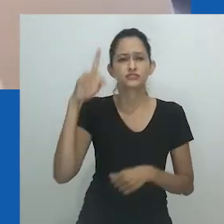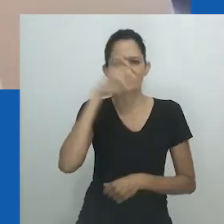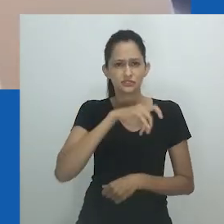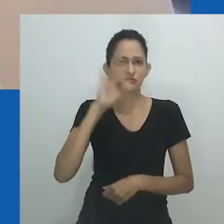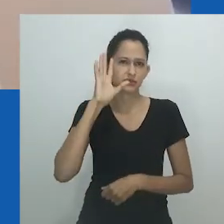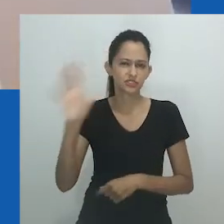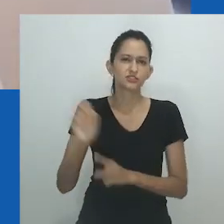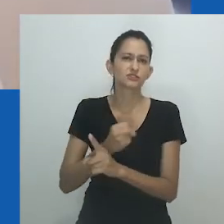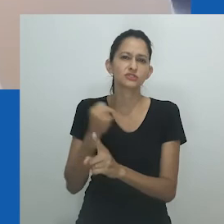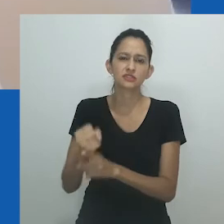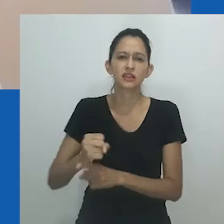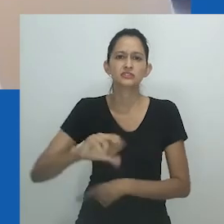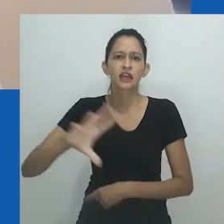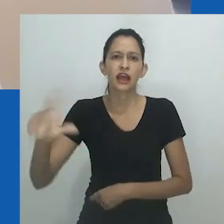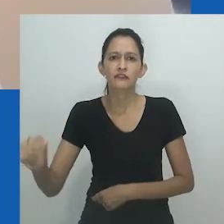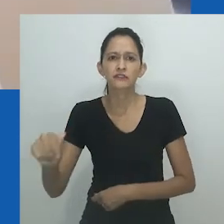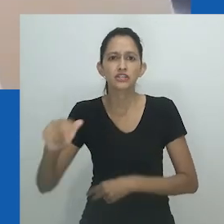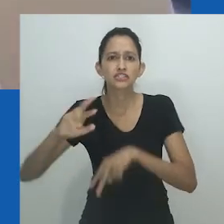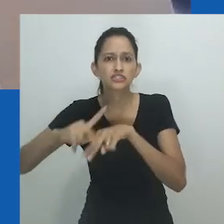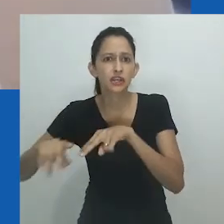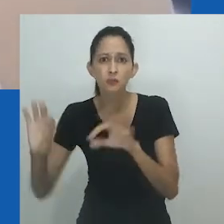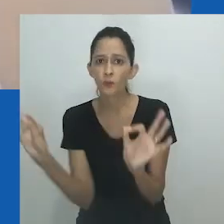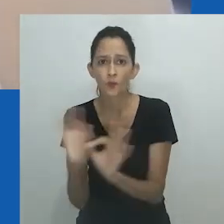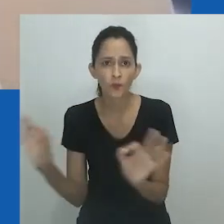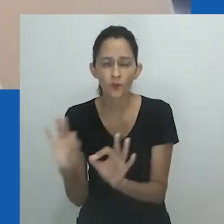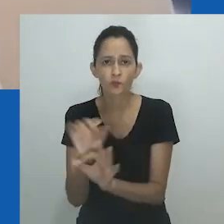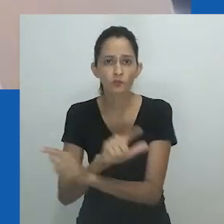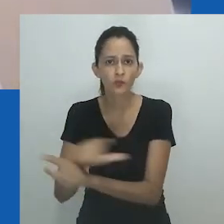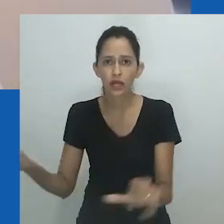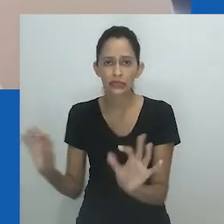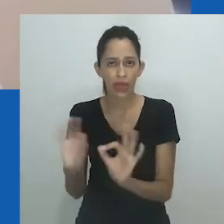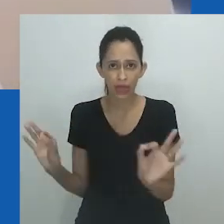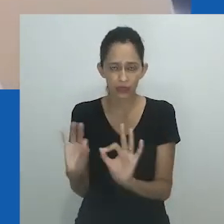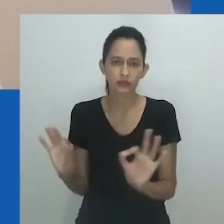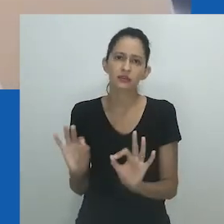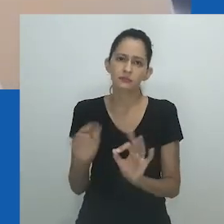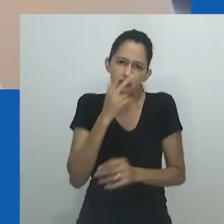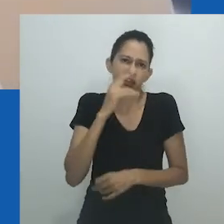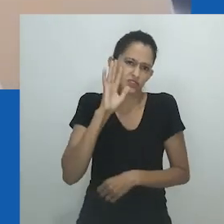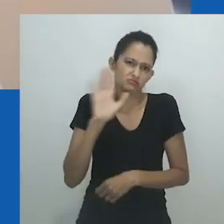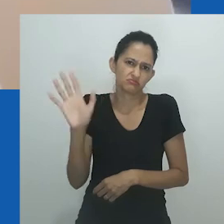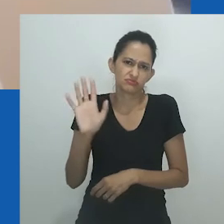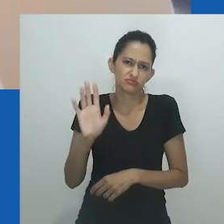Como aponta Surya Monro, a noção de desgenerificação, ainda não realizada nas sociedades ocidentais,